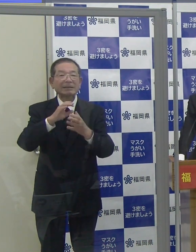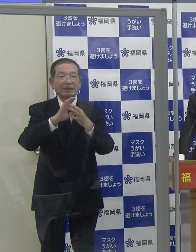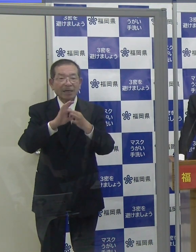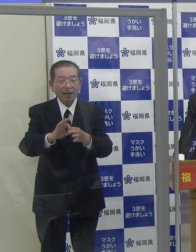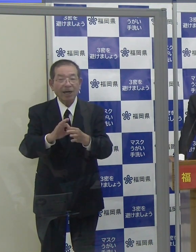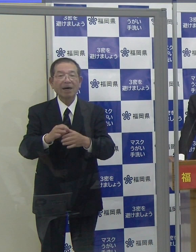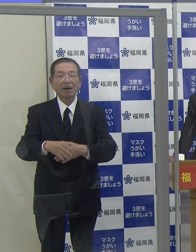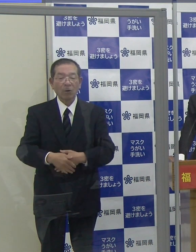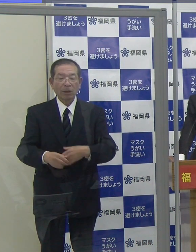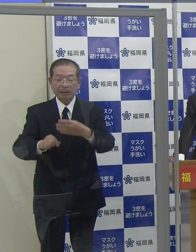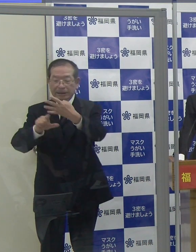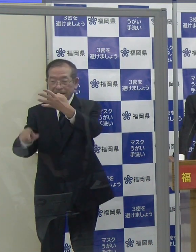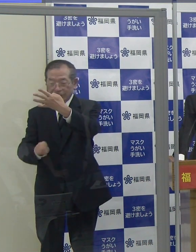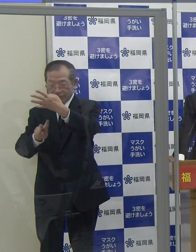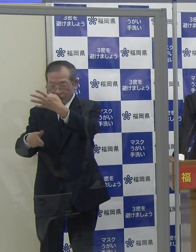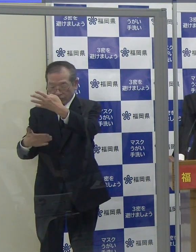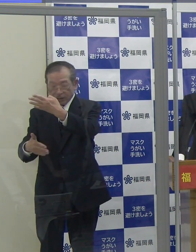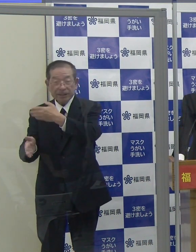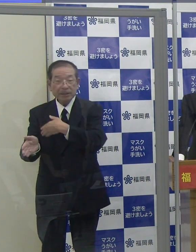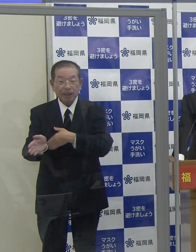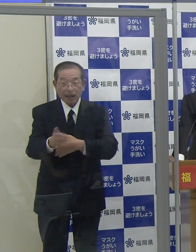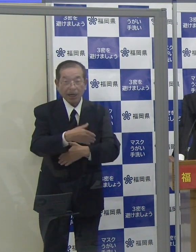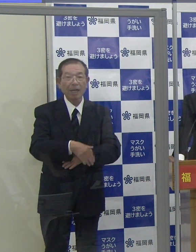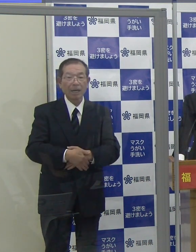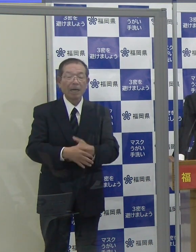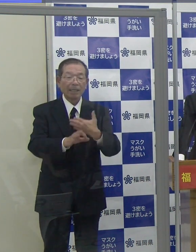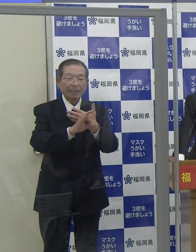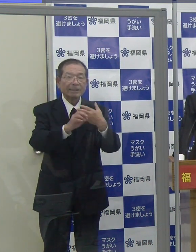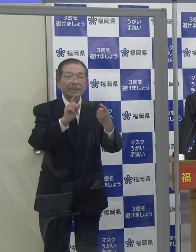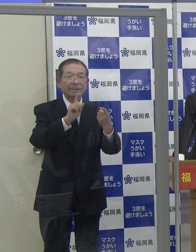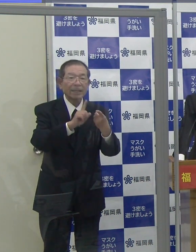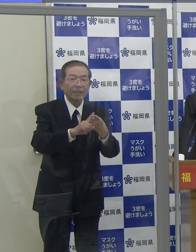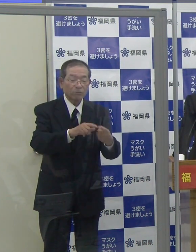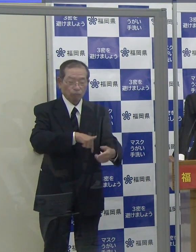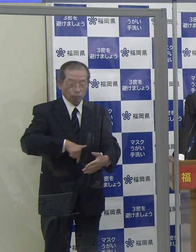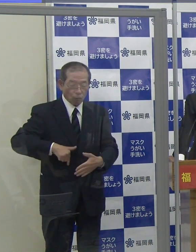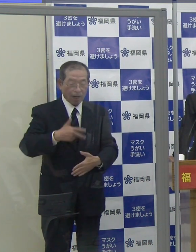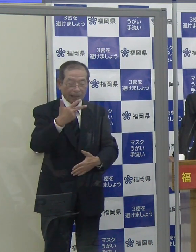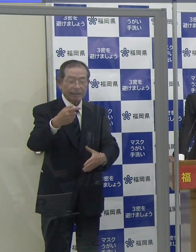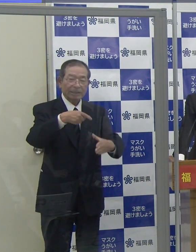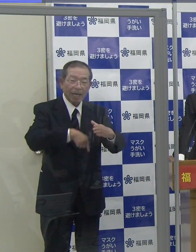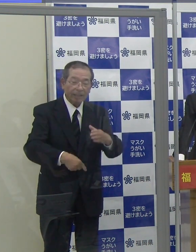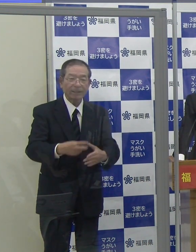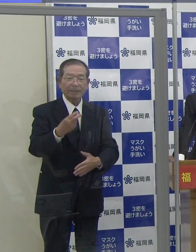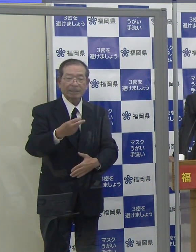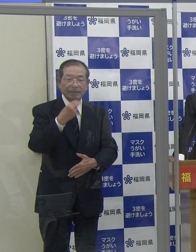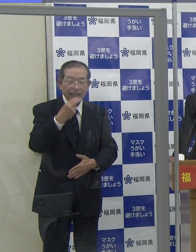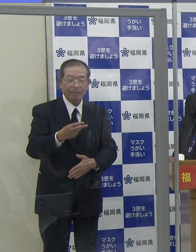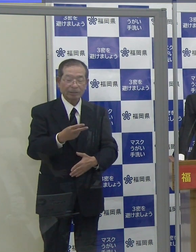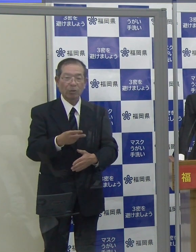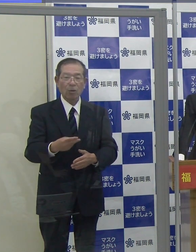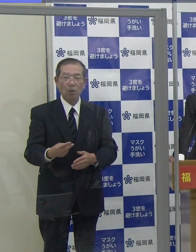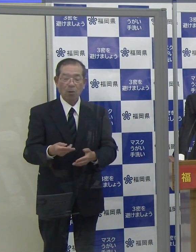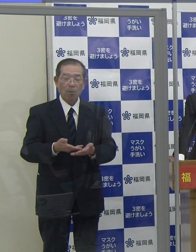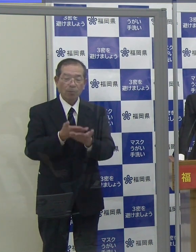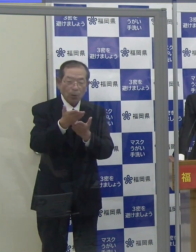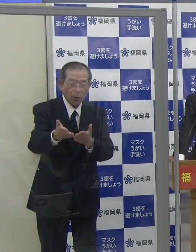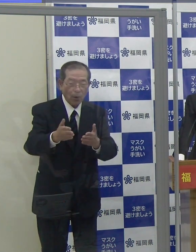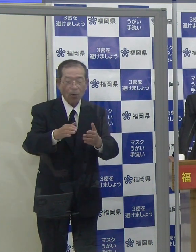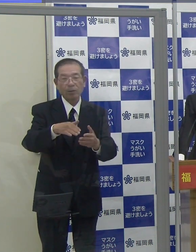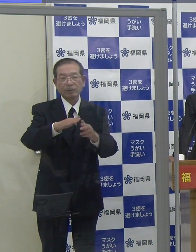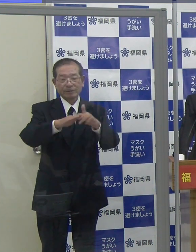４月２９日から福岡市内に臨時の酸素投与ステーションを開設します。